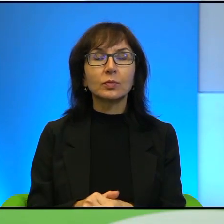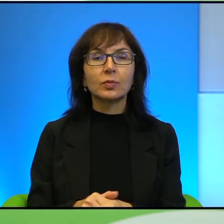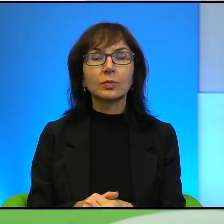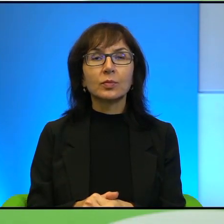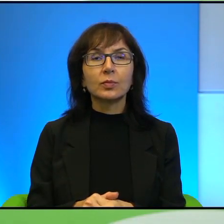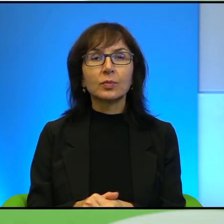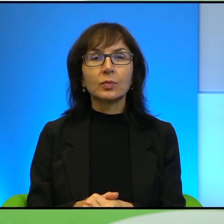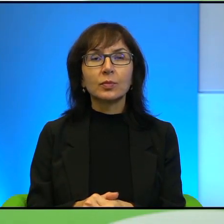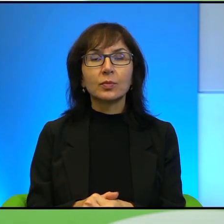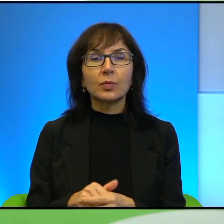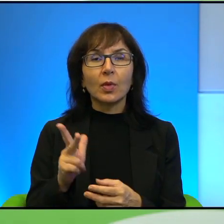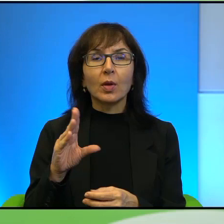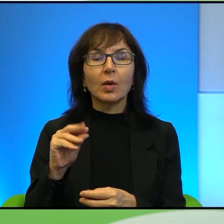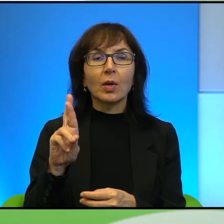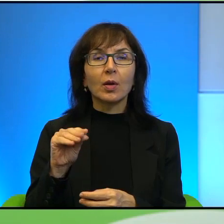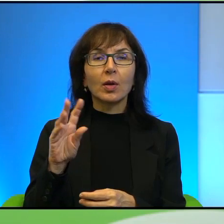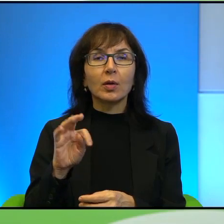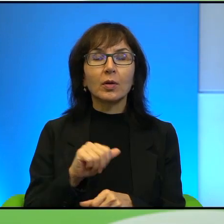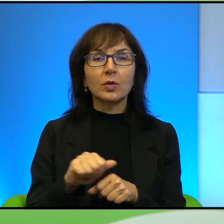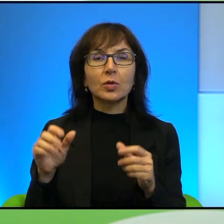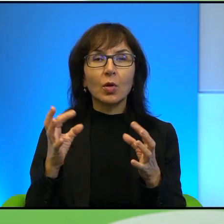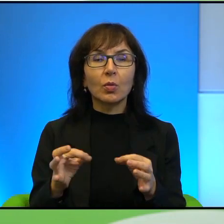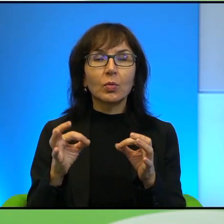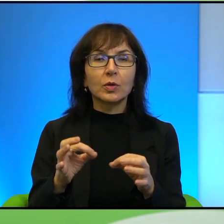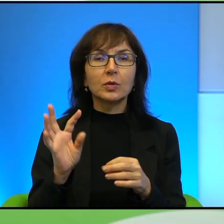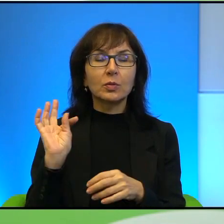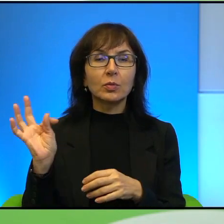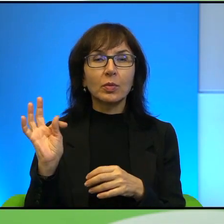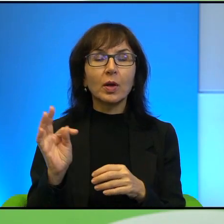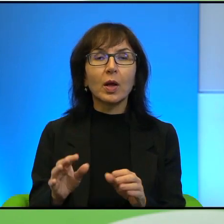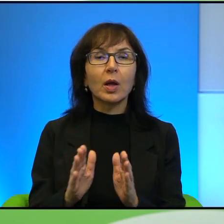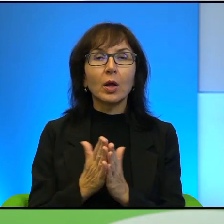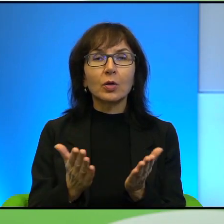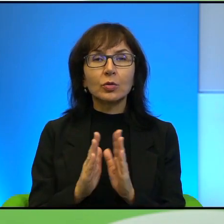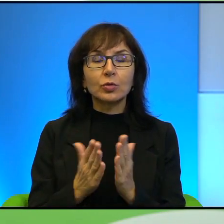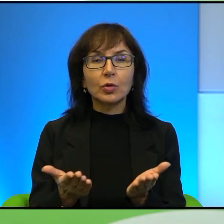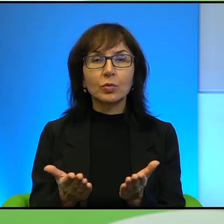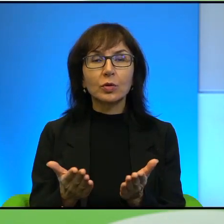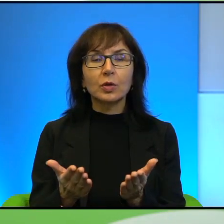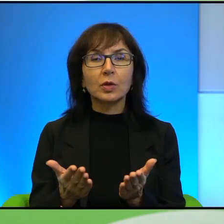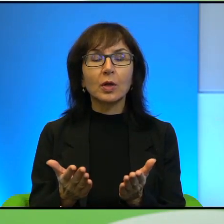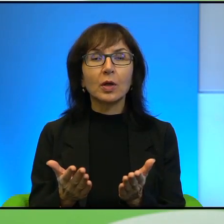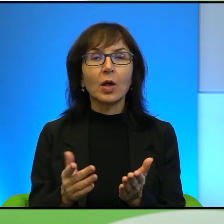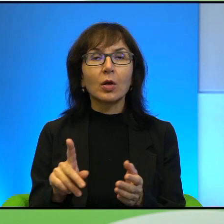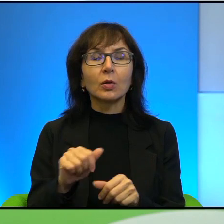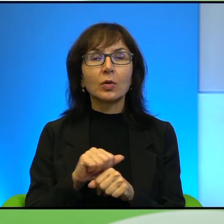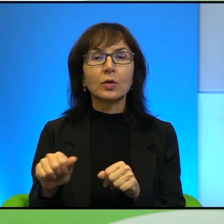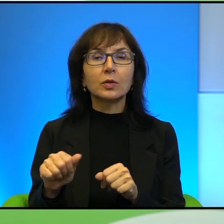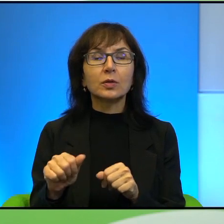Etgar Keret również jest bardzo obecny w Pana książkach. Amos Oz, Etgar Keret, zresztą to jest, te książki Pana Pawła Smoleńskiego,